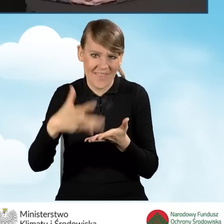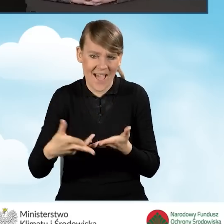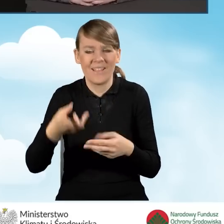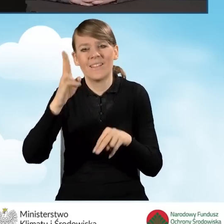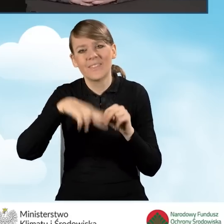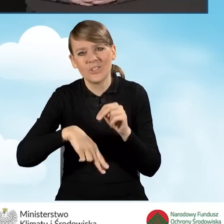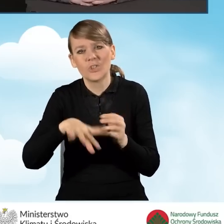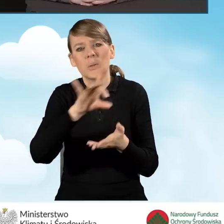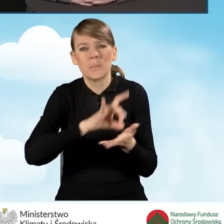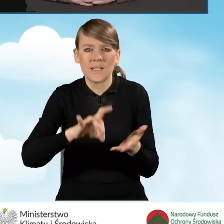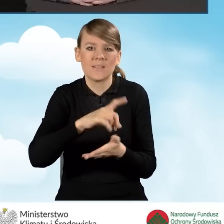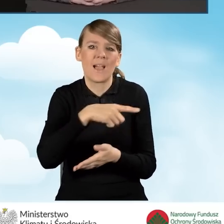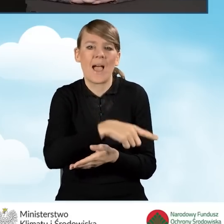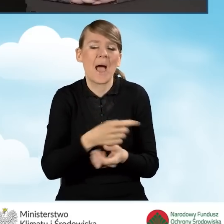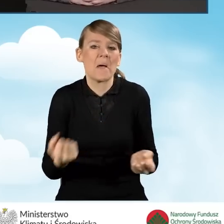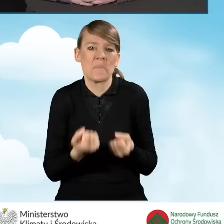które się wykazały mniejszą aktywnością.